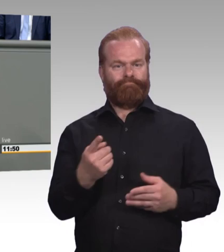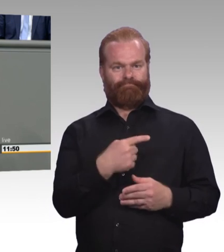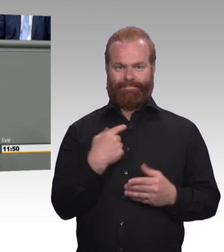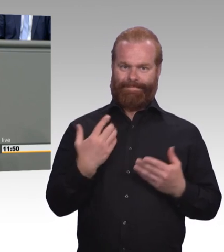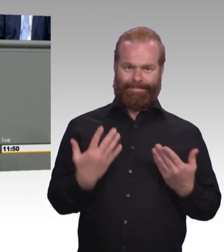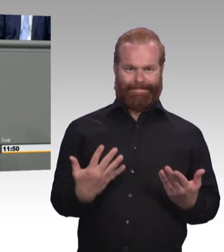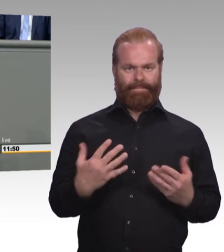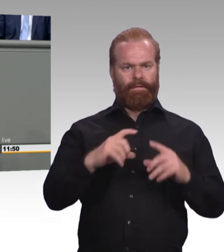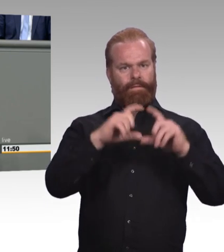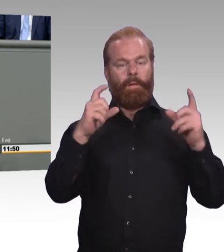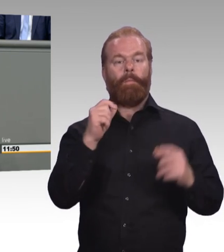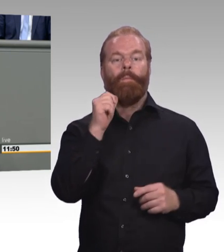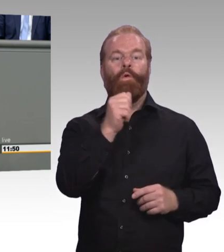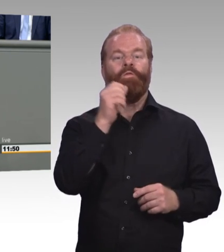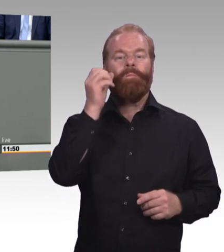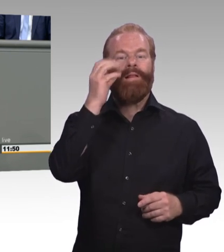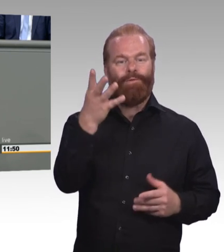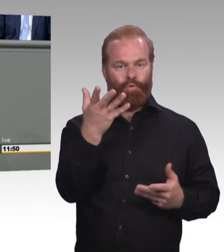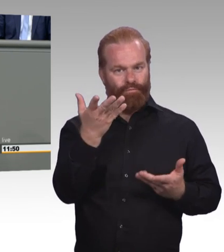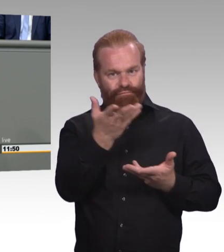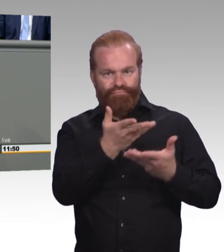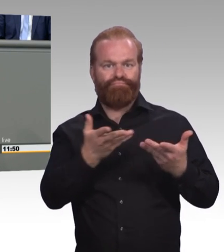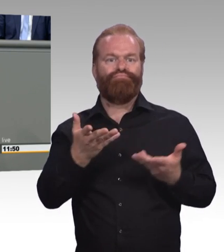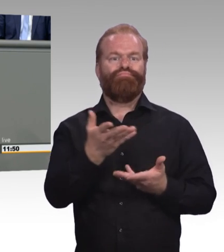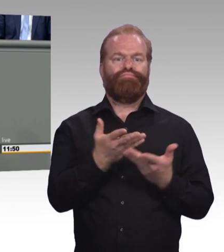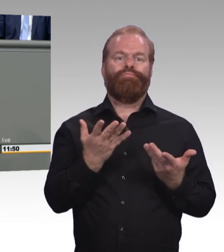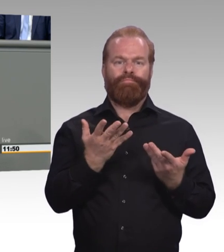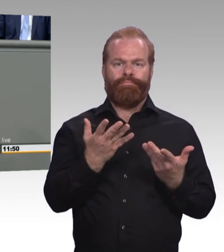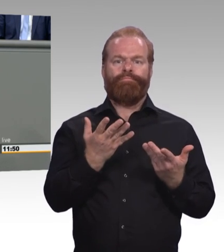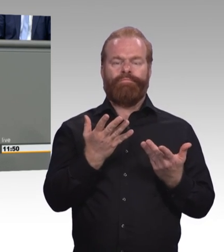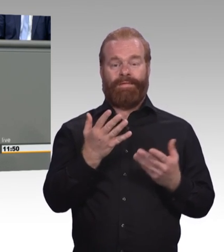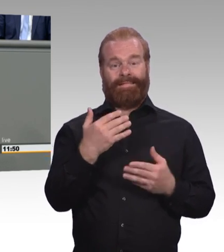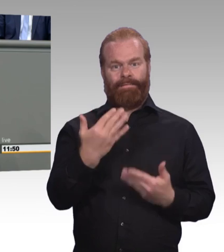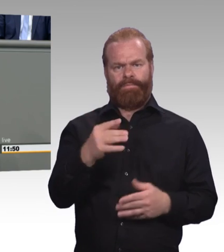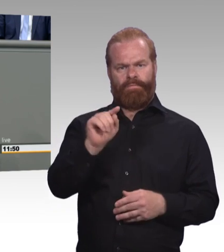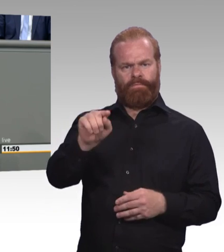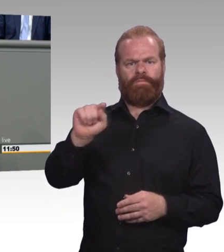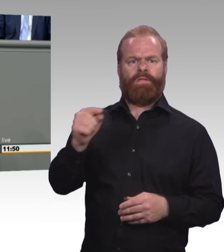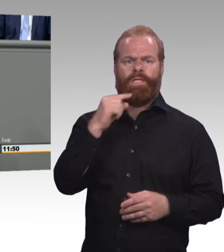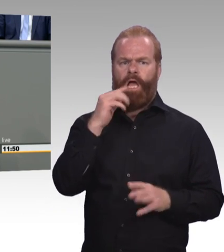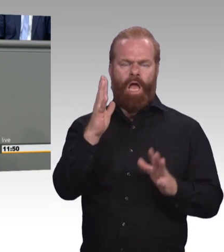Digitalisierung und Globalisierung gewissermaßen überrollt werden. Und davor, so die Argumentation, müsse man die Menschen schützen